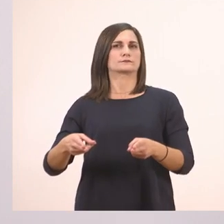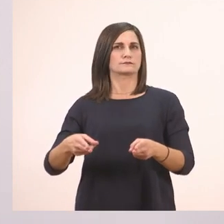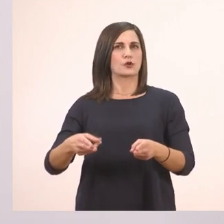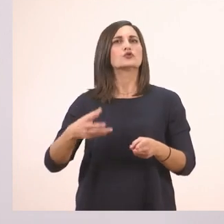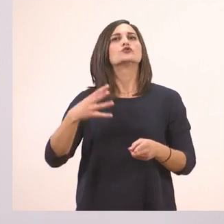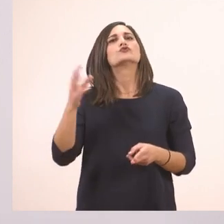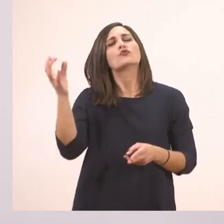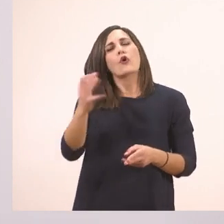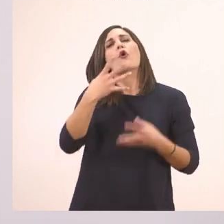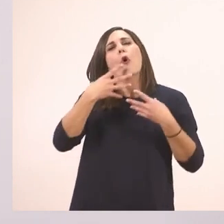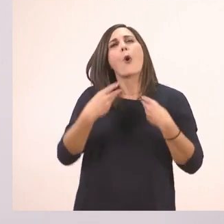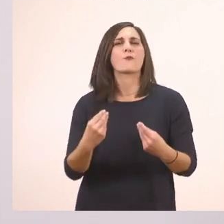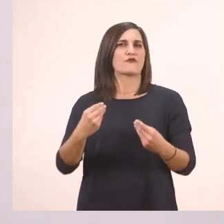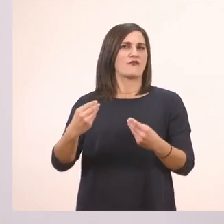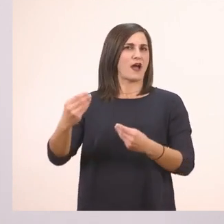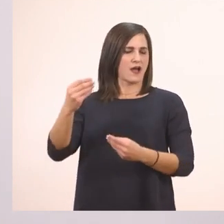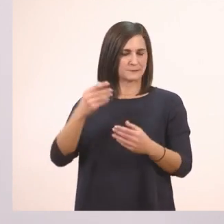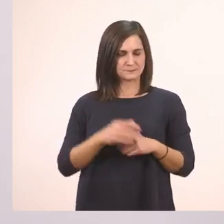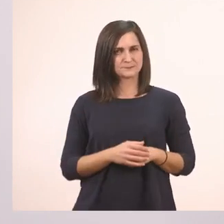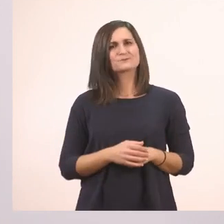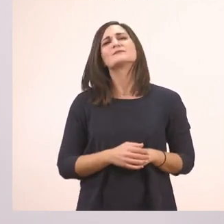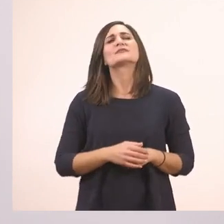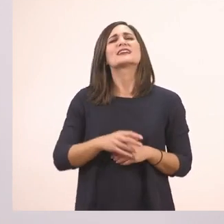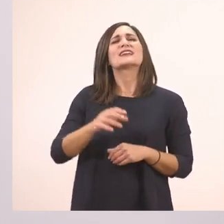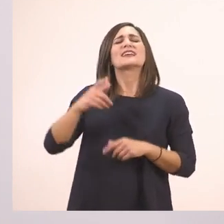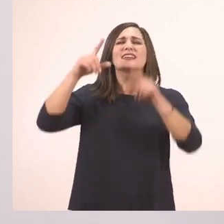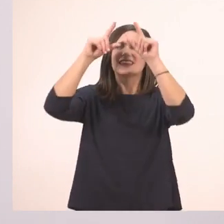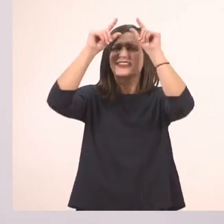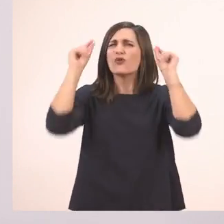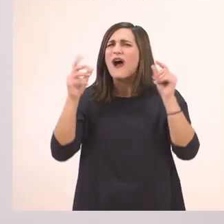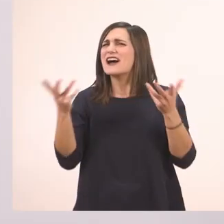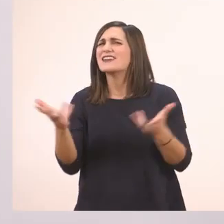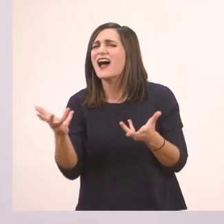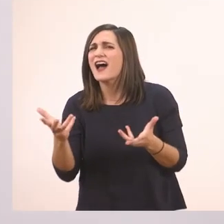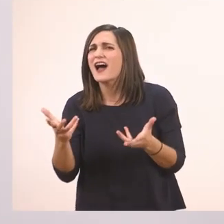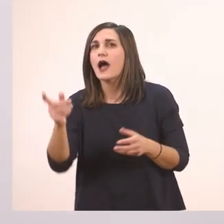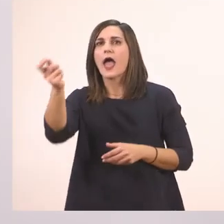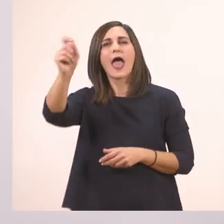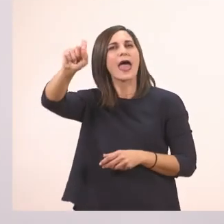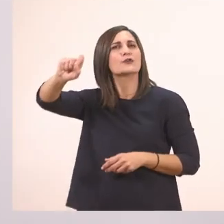Τι ιστορία, Ιωάννα; Αυτό είναι το... ερωτηματικό!